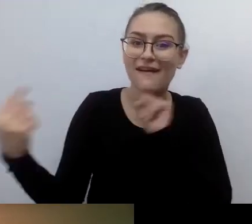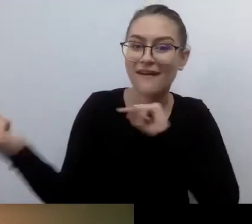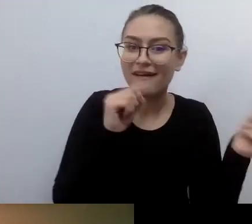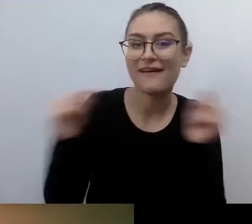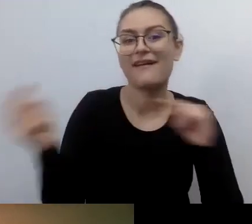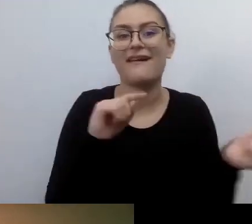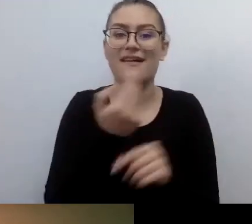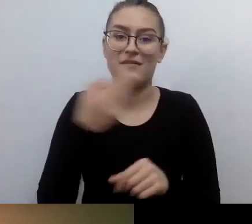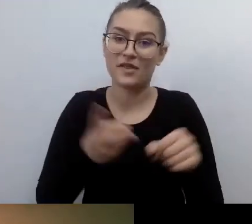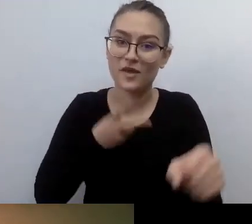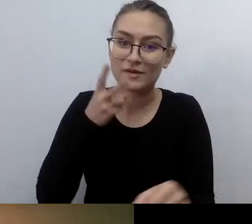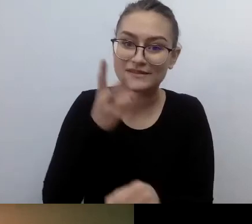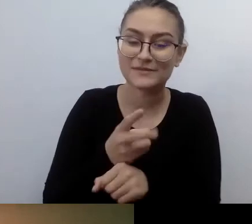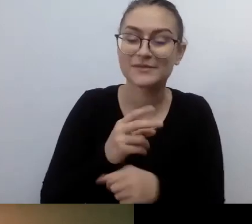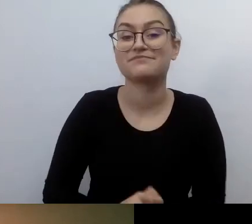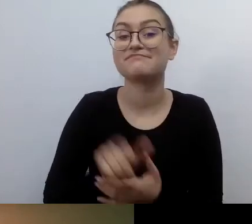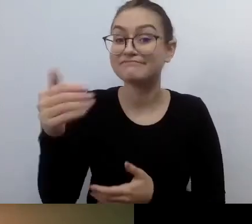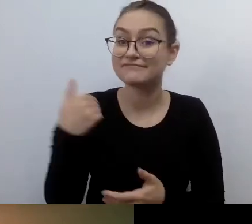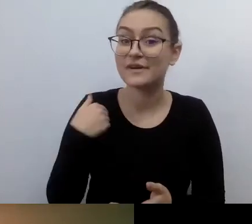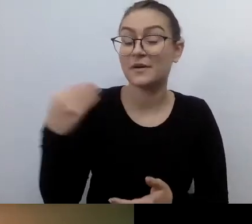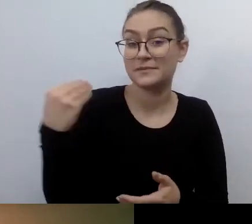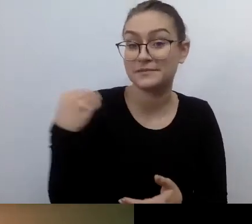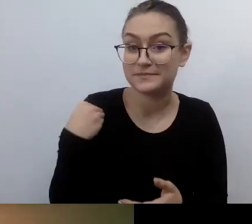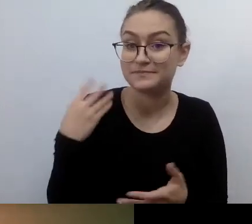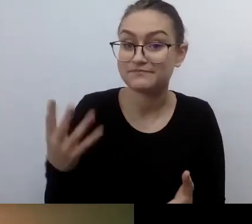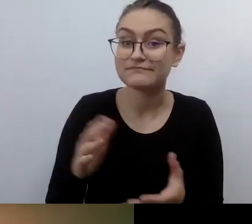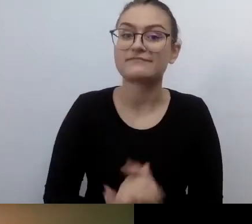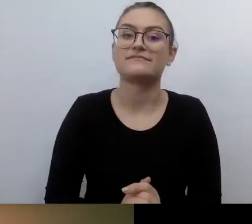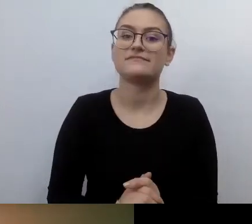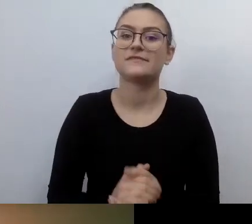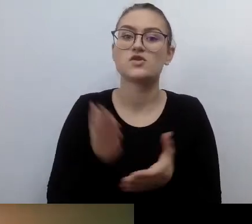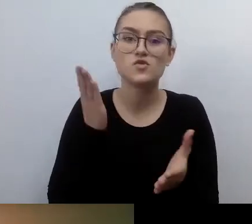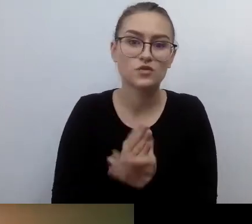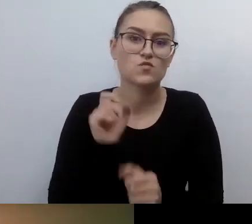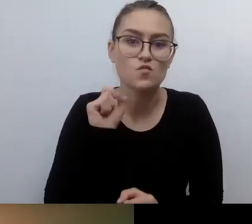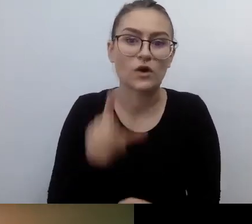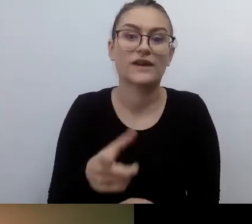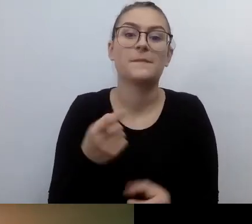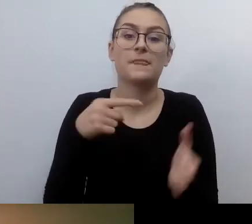Jak powiedziałeś: przyszła ustawa, która niesie za sobą konsekwencje karne.